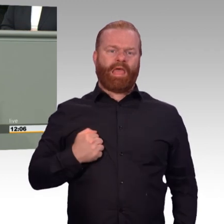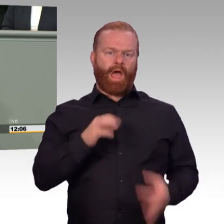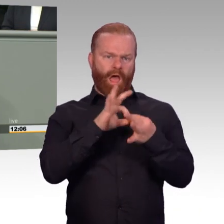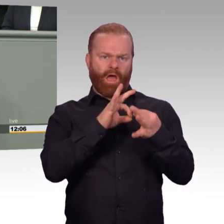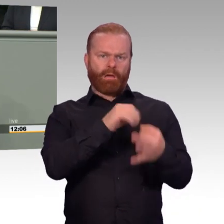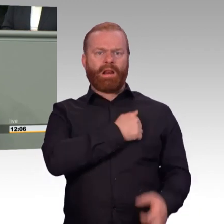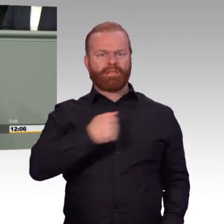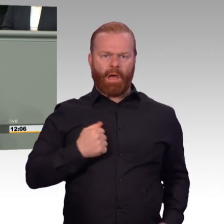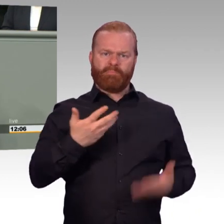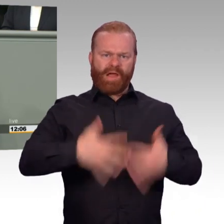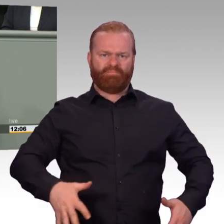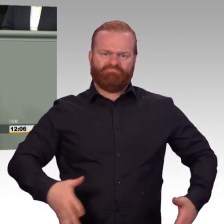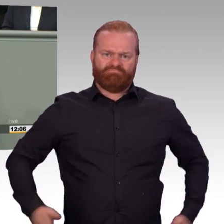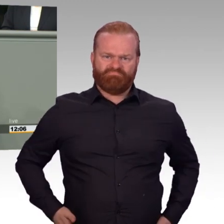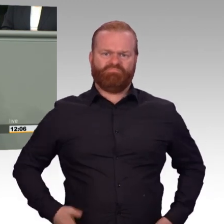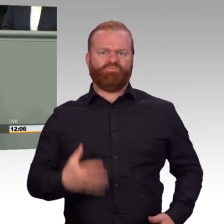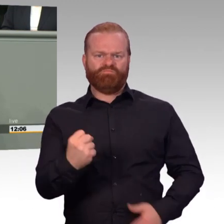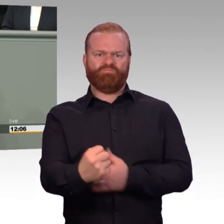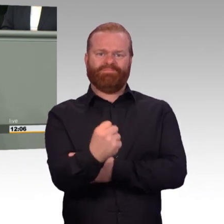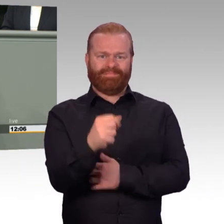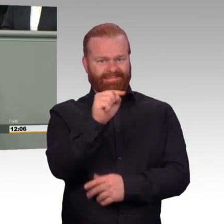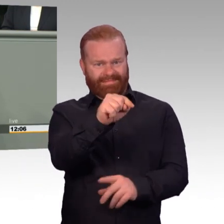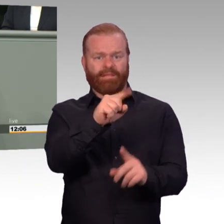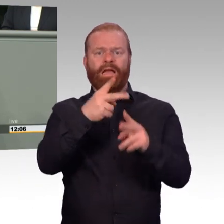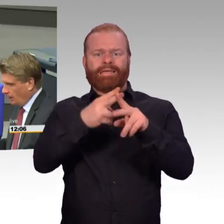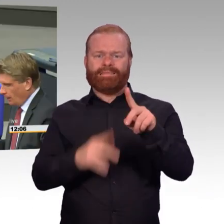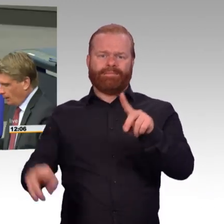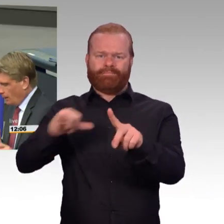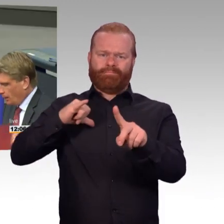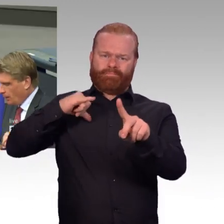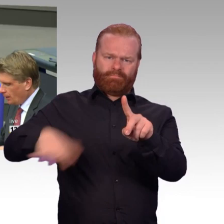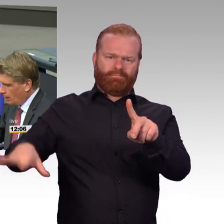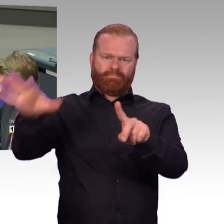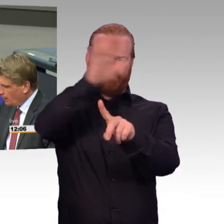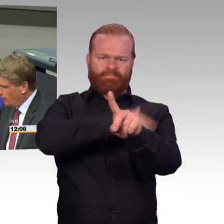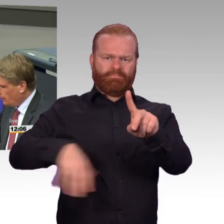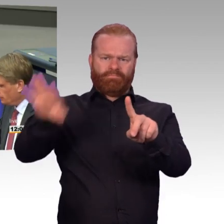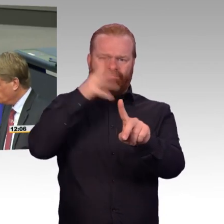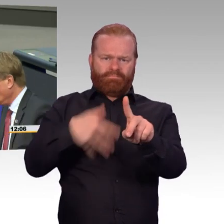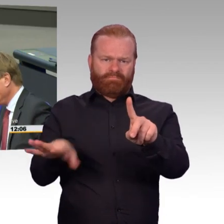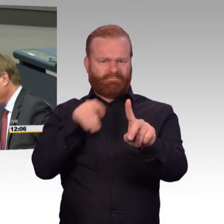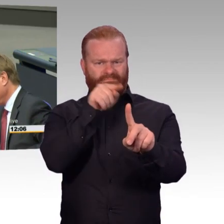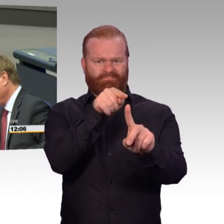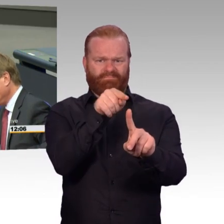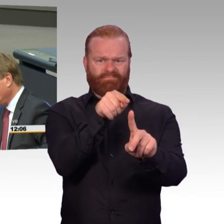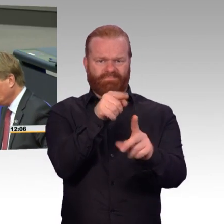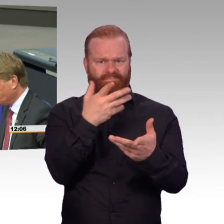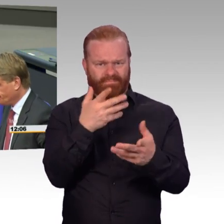Aber Sie scheuen sich doch, Fehler hier klar zu benennen zu erkennen. Aber nur wenn man bereit ist zu verstehen, was falsch ist, wird man in die Lage versetzt,